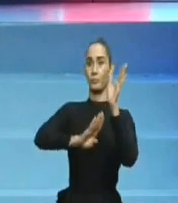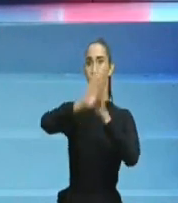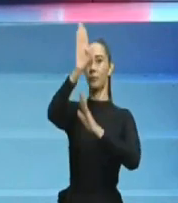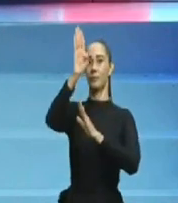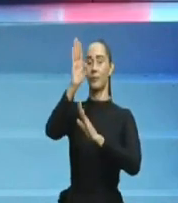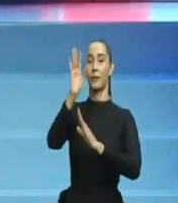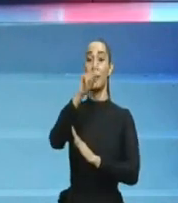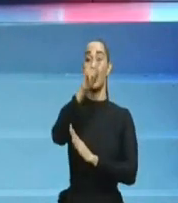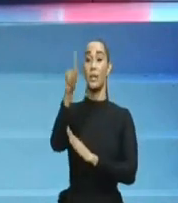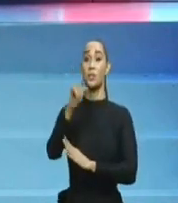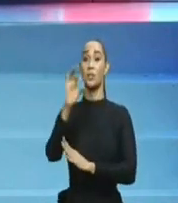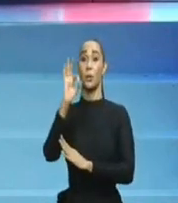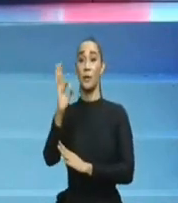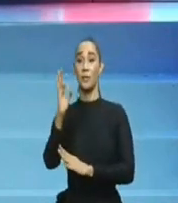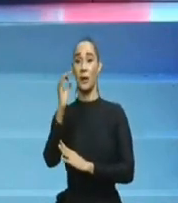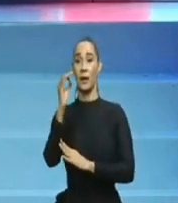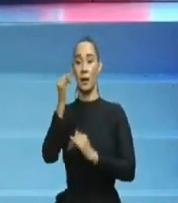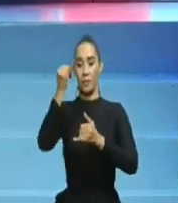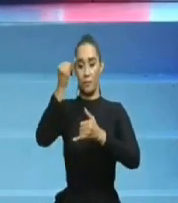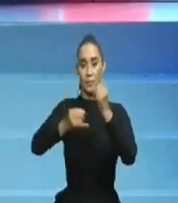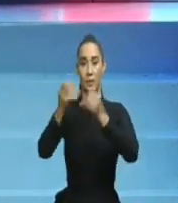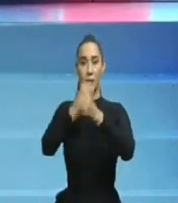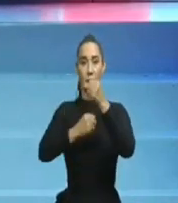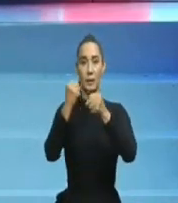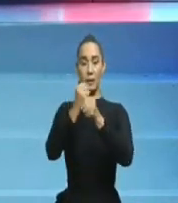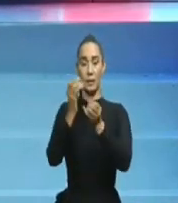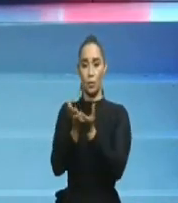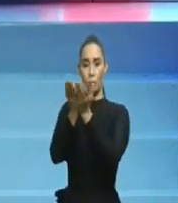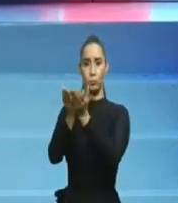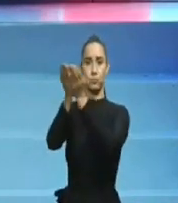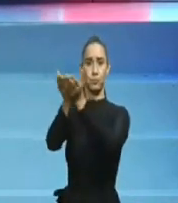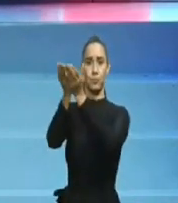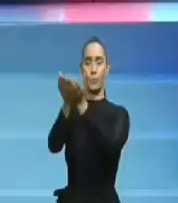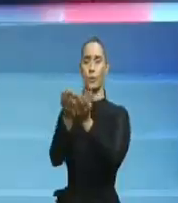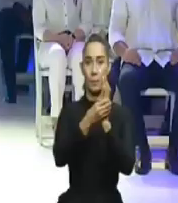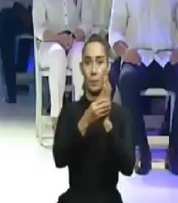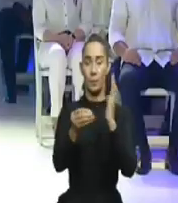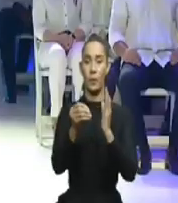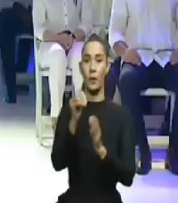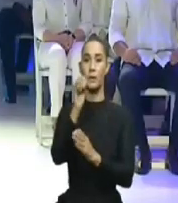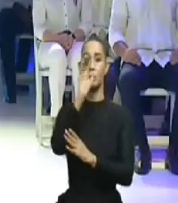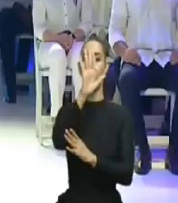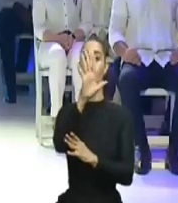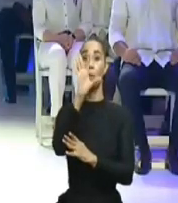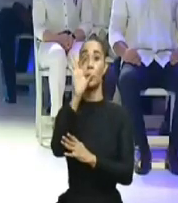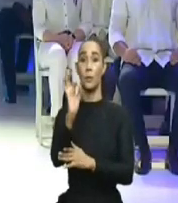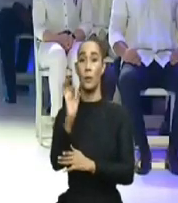el presidente Abinader para mejorar la situación. Es su derecho. Será pues, hasta la próxima.